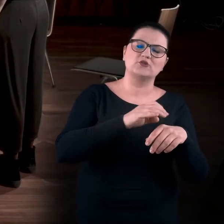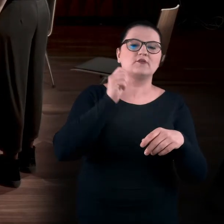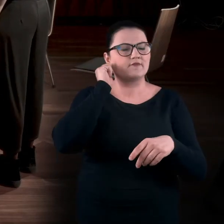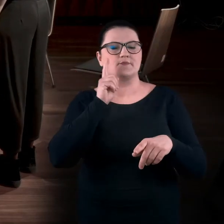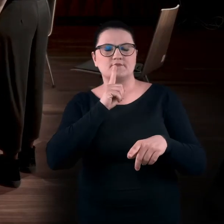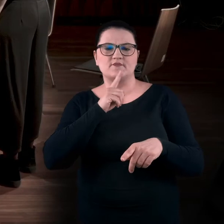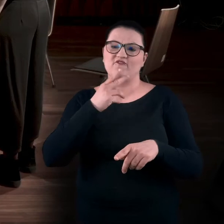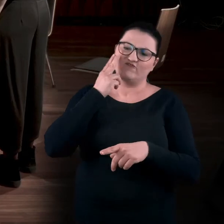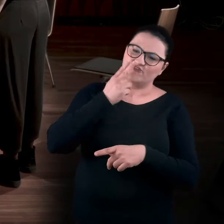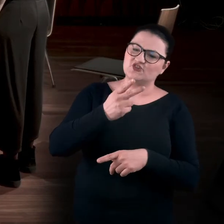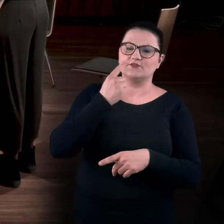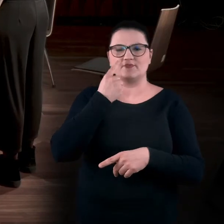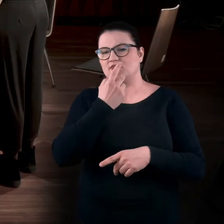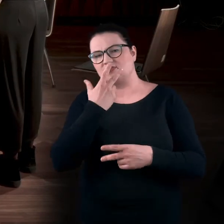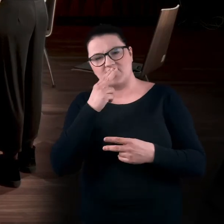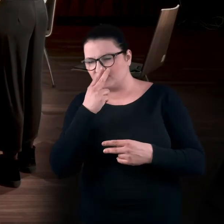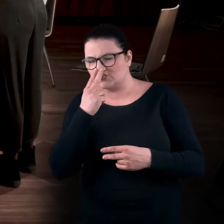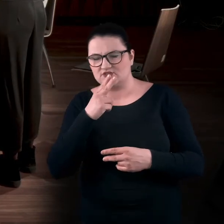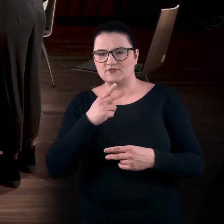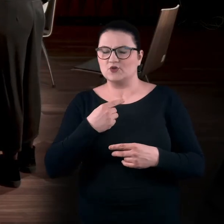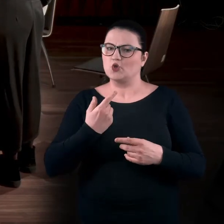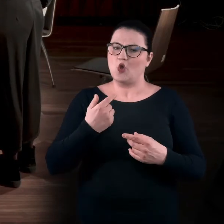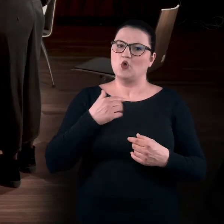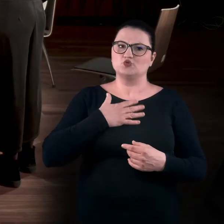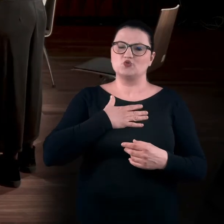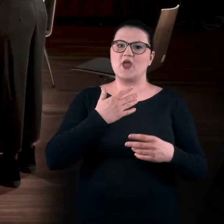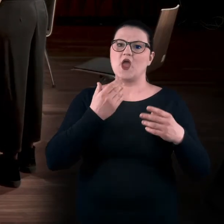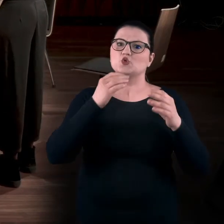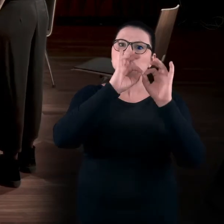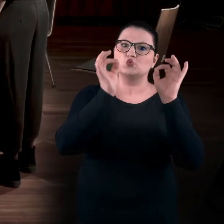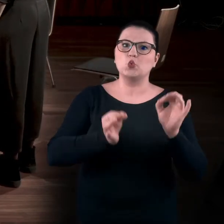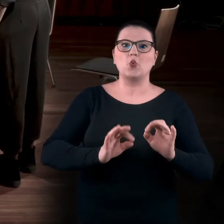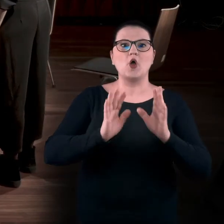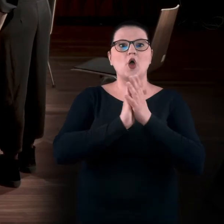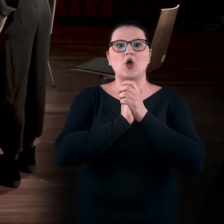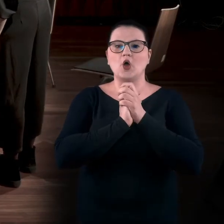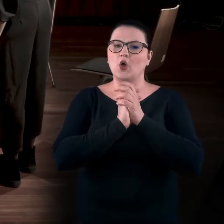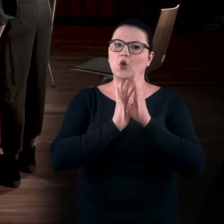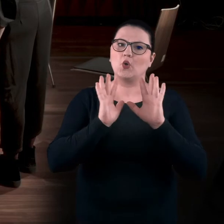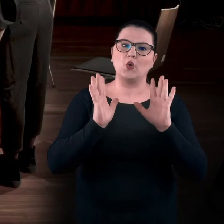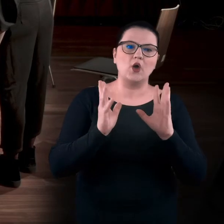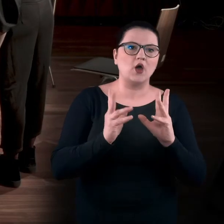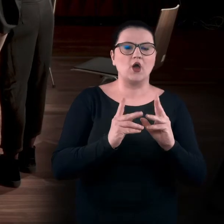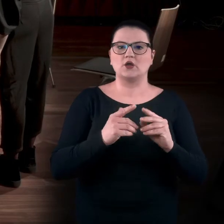to jest w nas wdrukowana jakaś taka nabożność do dzieła, do sztuki. Od razu to ciało się jakoś spina.